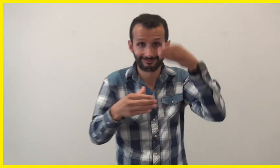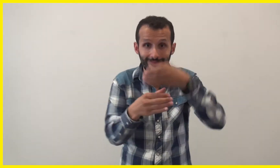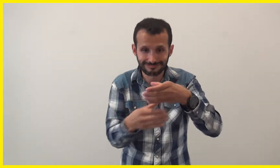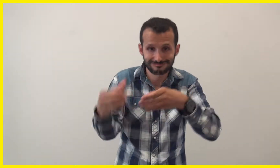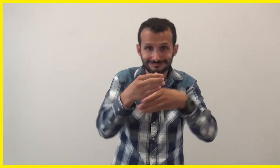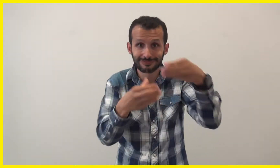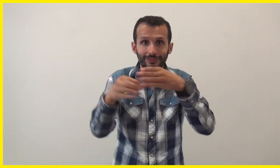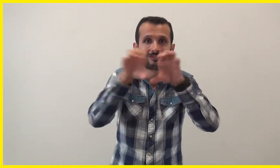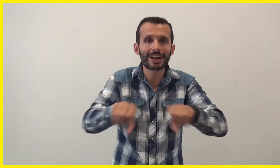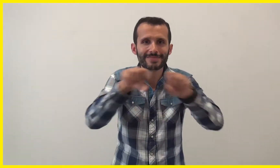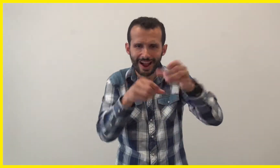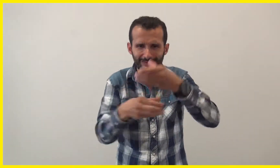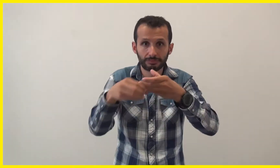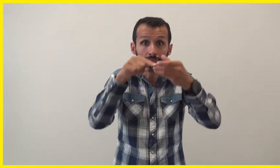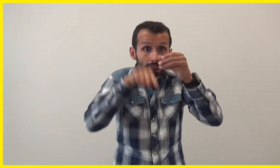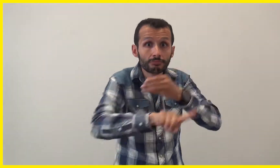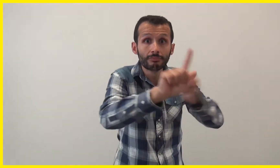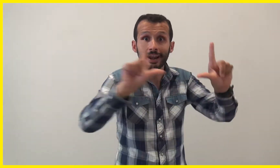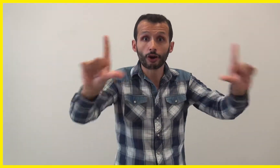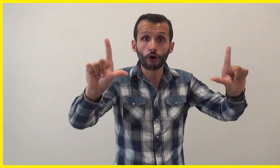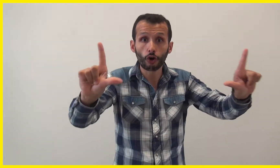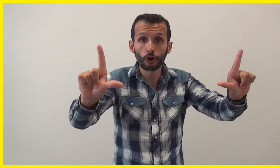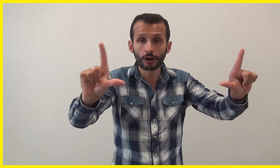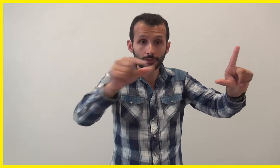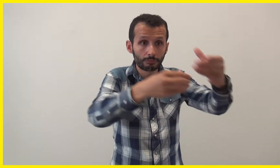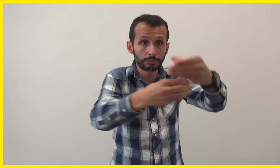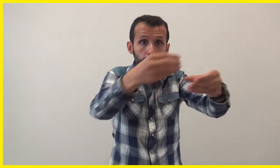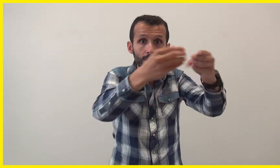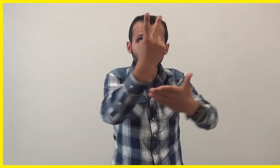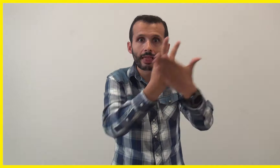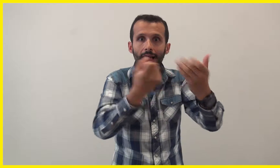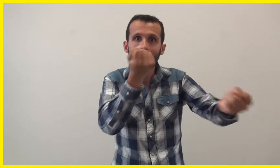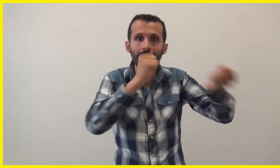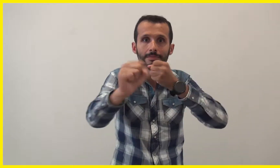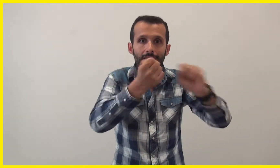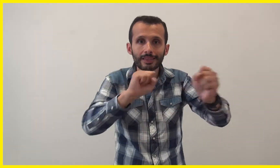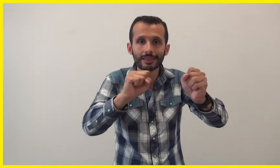On les utilise pour faire des constructions que l'on voit en dessin animé sur un écran.